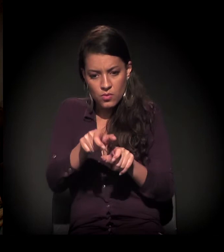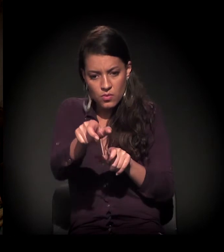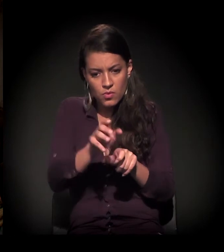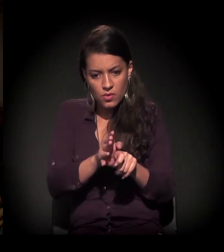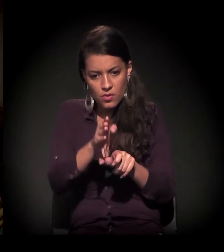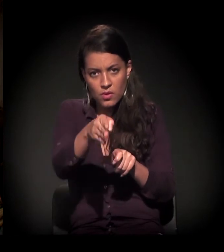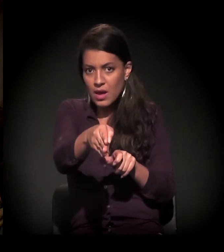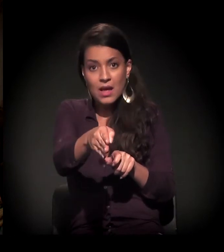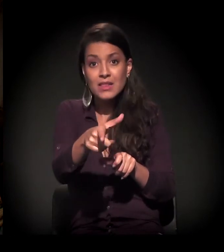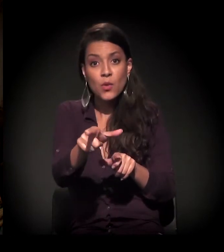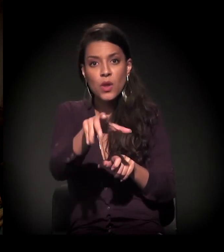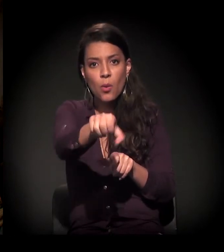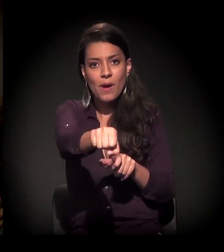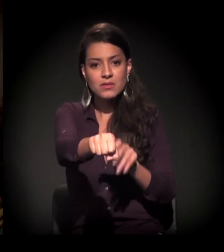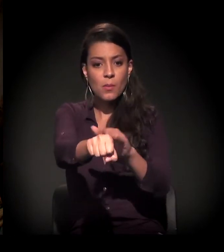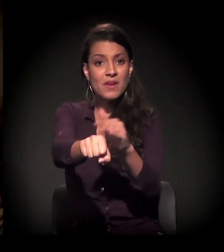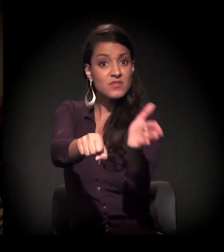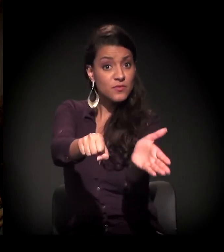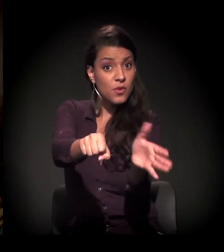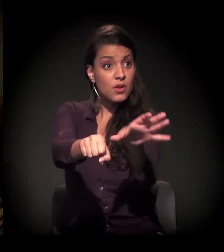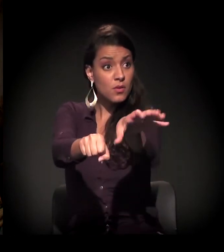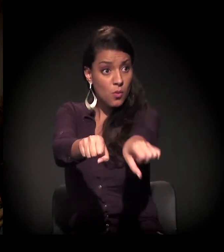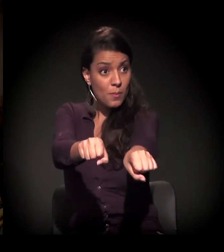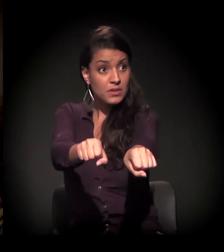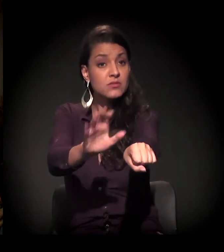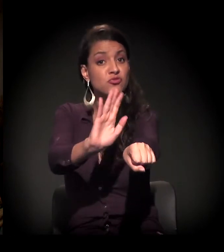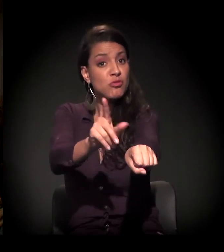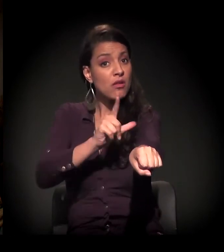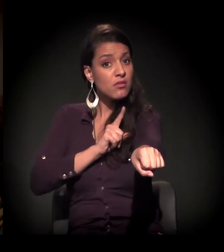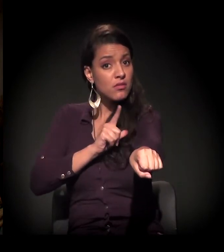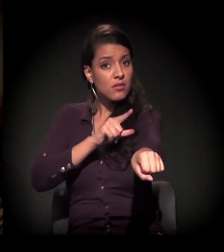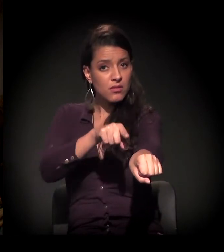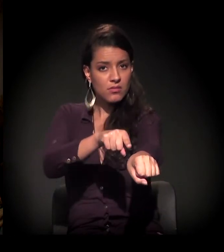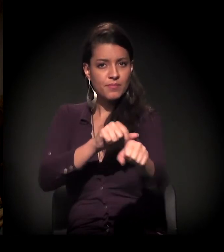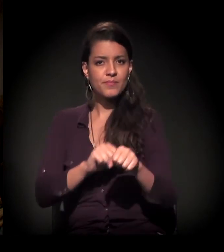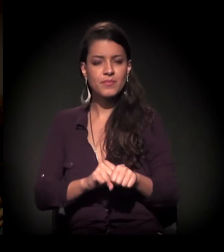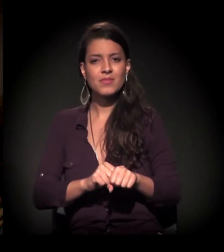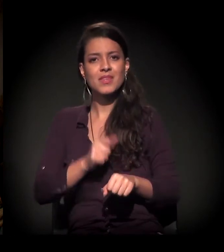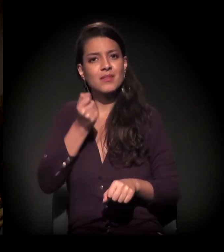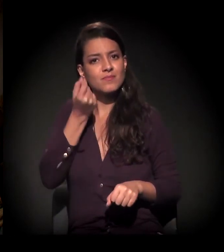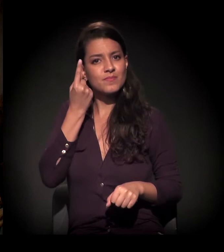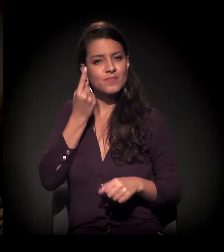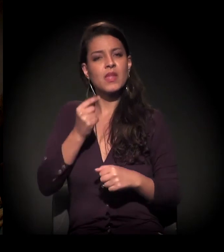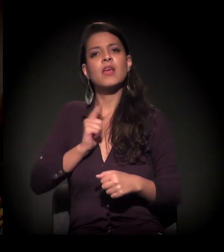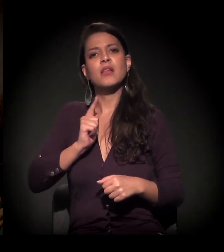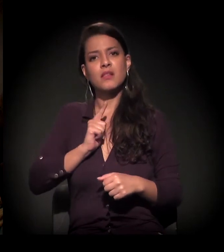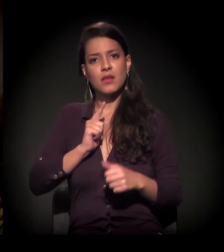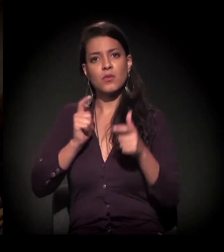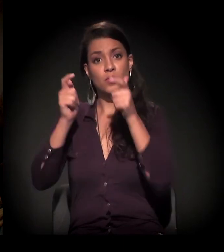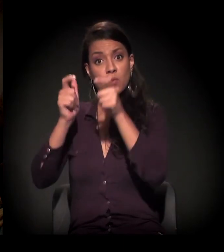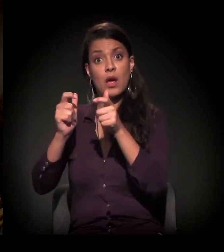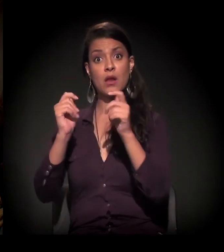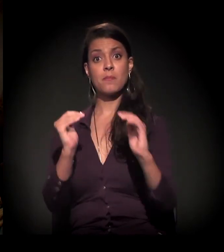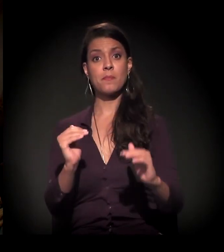não está ocupado e para fora já tem uma ocupação mais consolidada. E é engraçado que a gente estava numa área mais alta e,